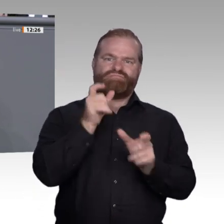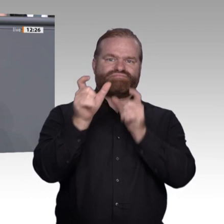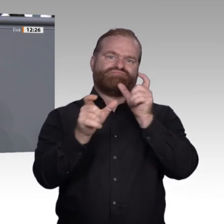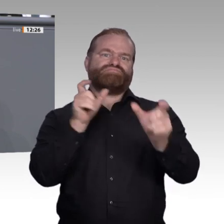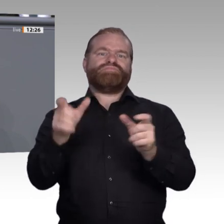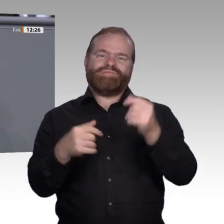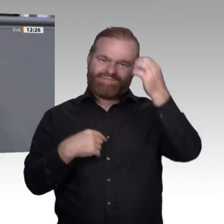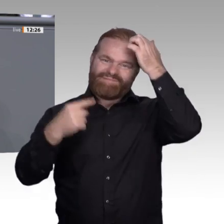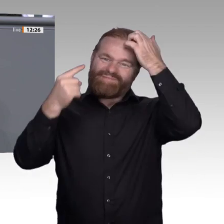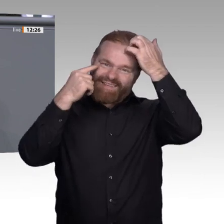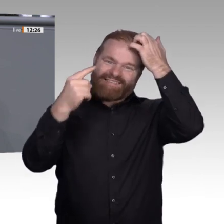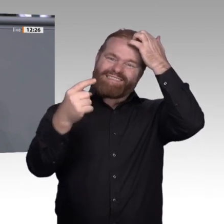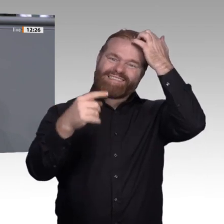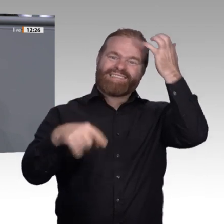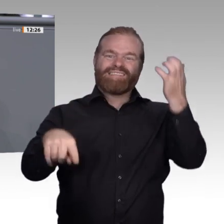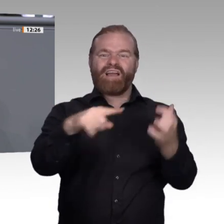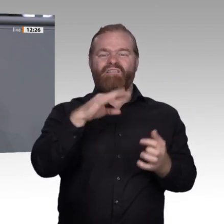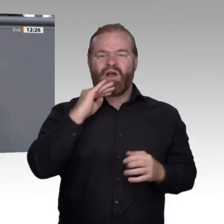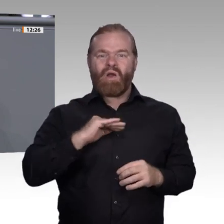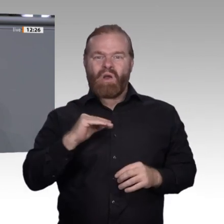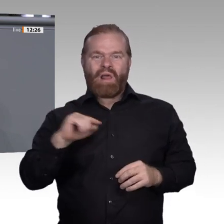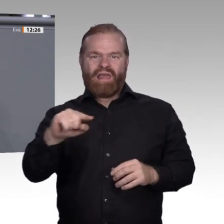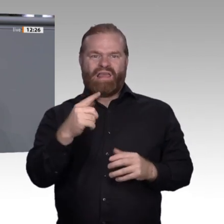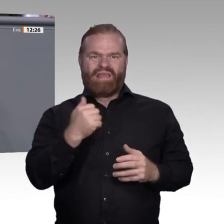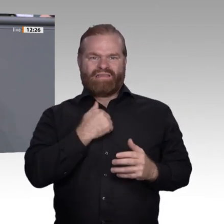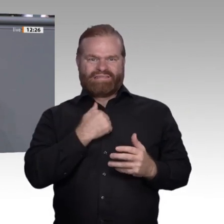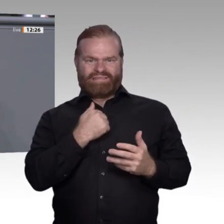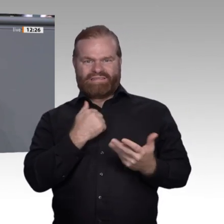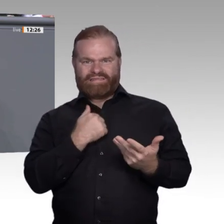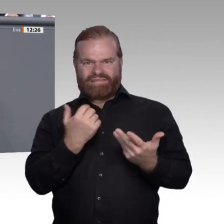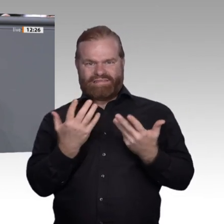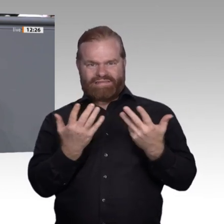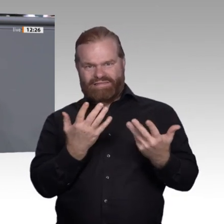gute Qualifikation, wenn mein Arbeitsplatz weg ist?